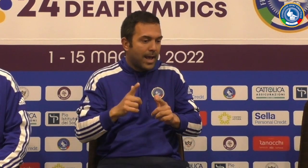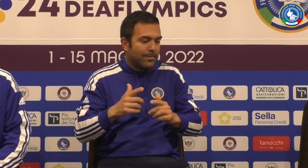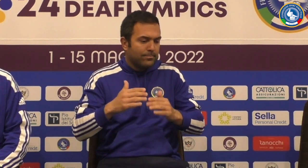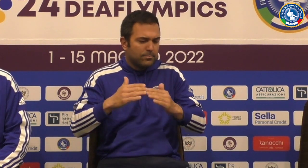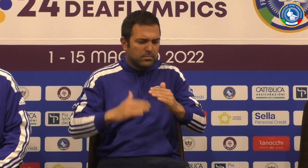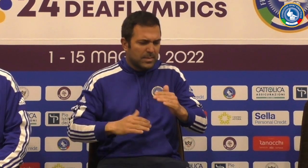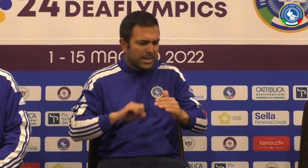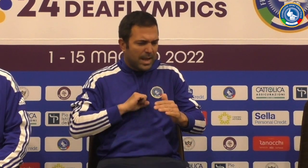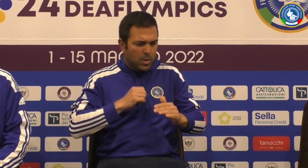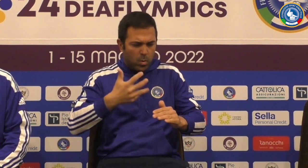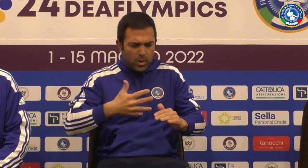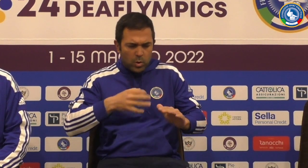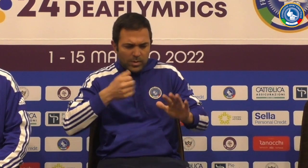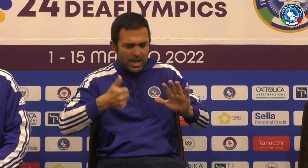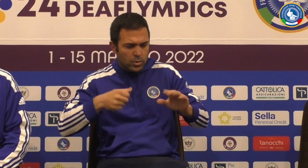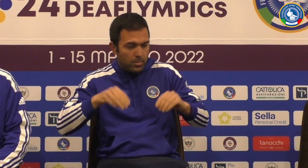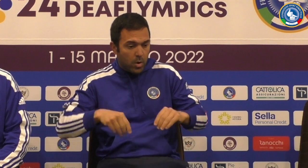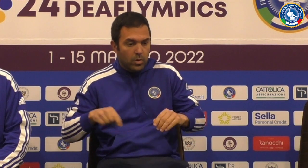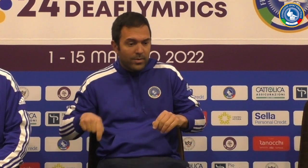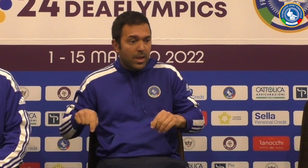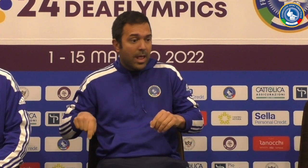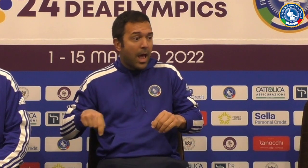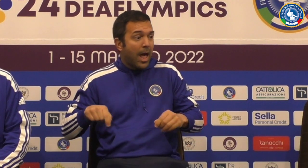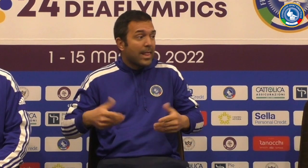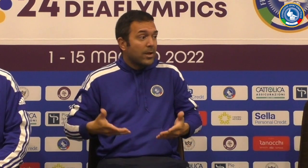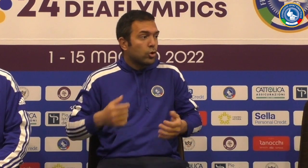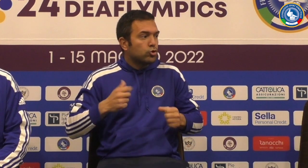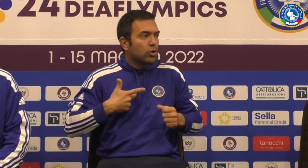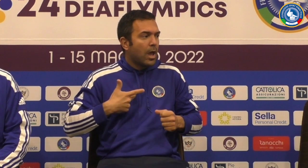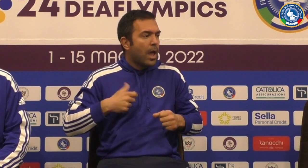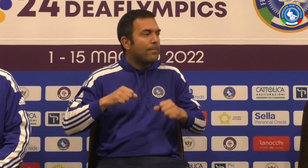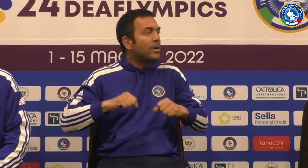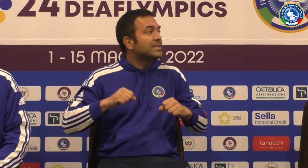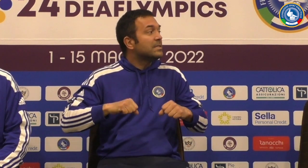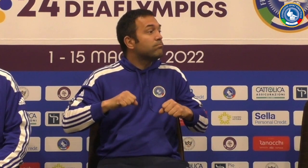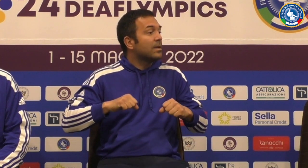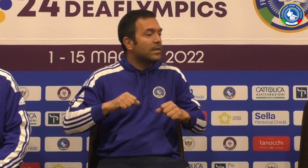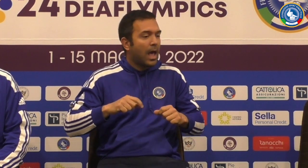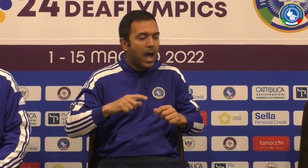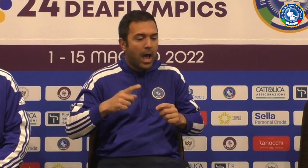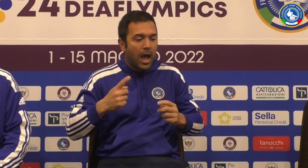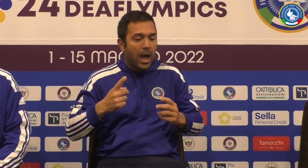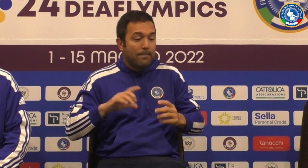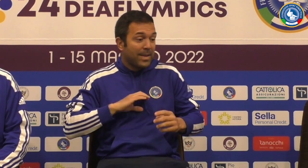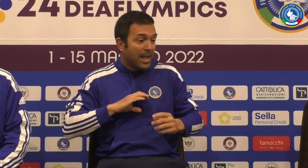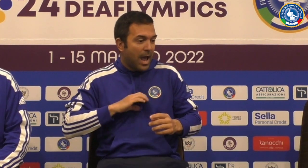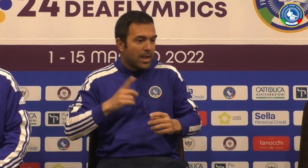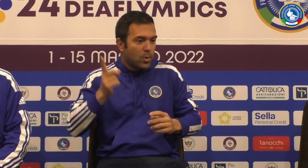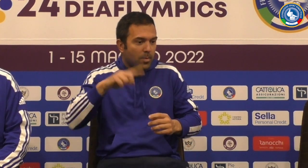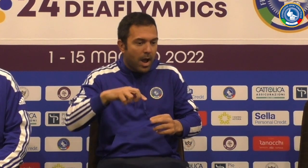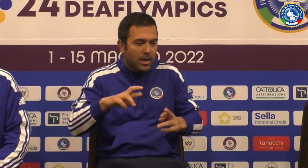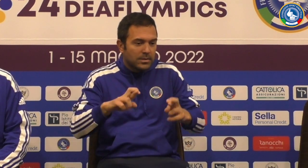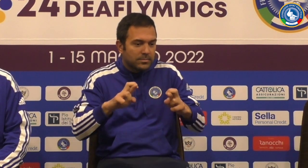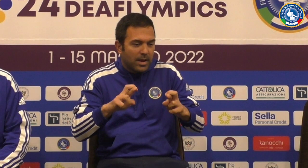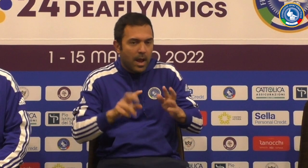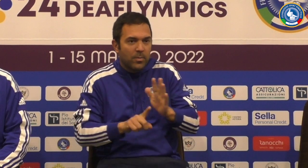risultati credo che la precedente Seriate Quinto testa adesso c'è la possibilità di avere una grande una medaglia domani